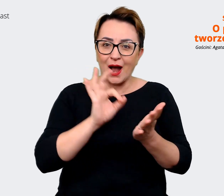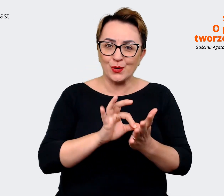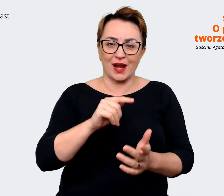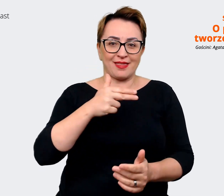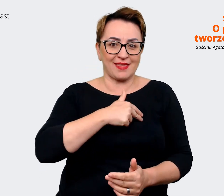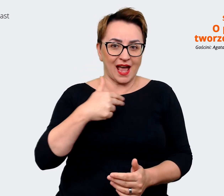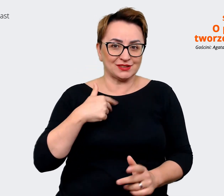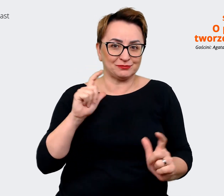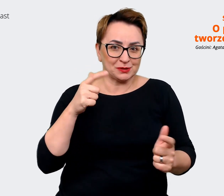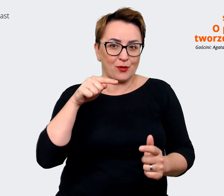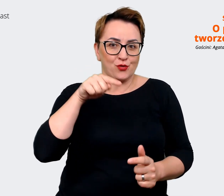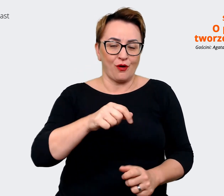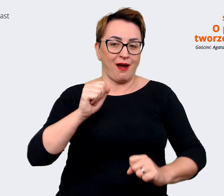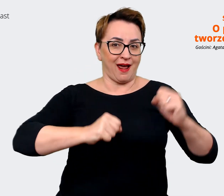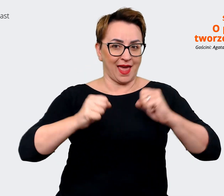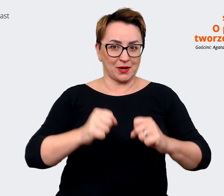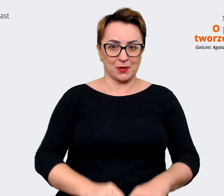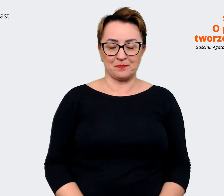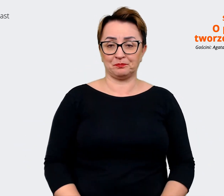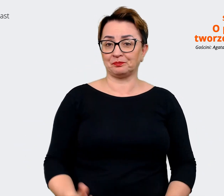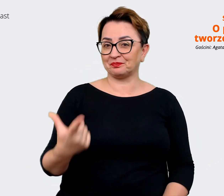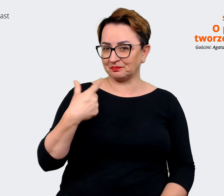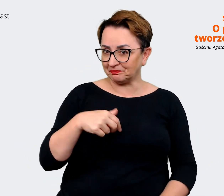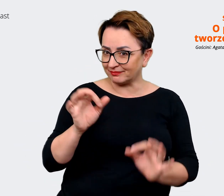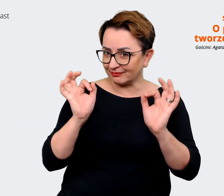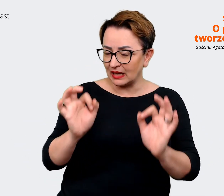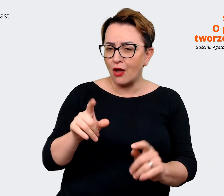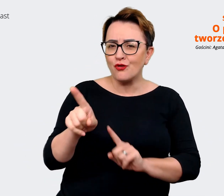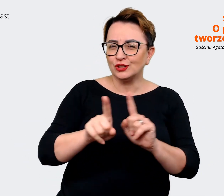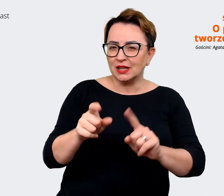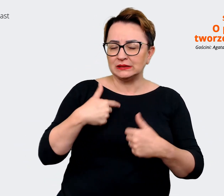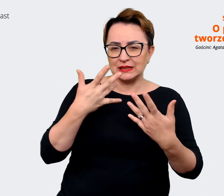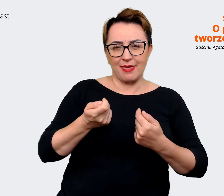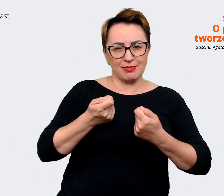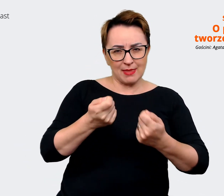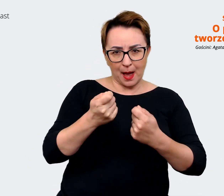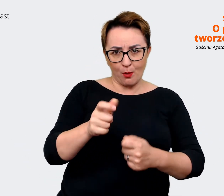Prowadzący: Jasne. Czyli tak na dobrą sprawę chcemy zachęcić te osoby, które ewentualnie